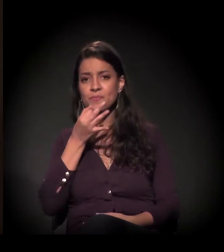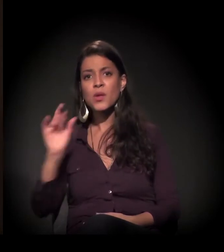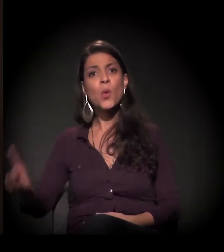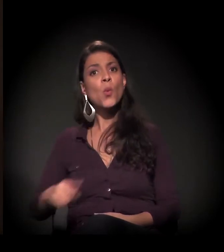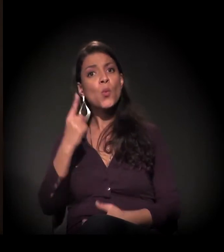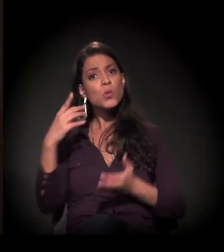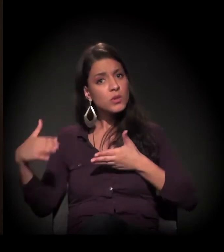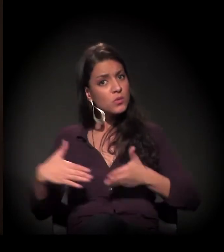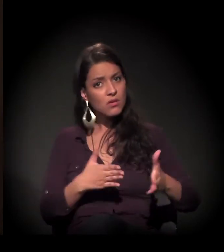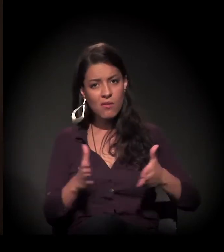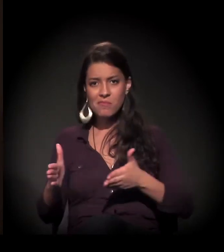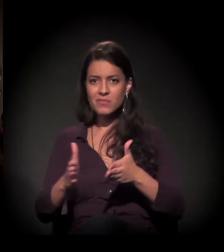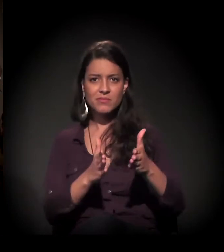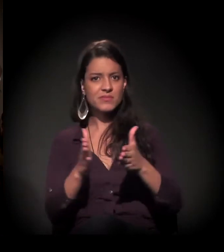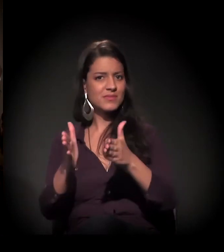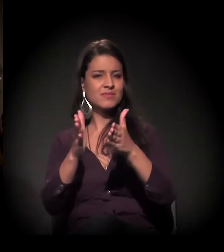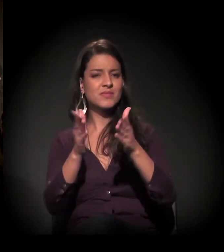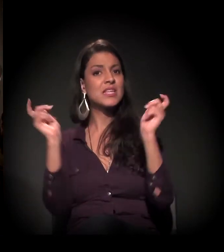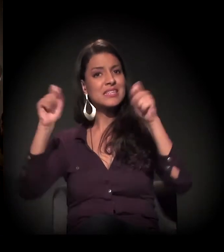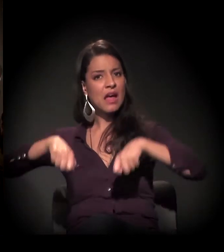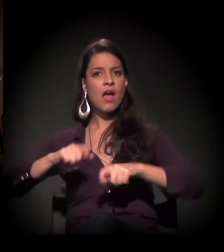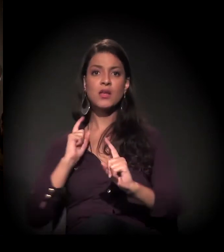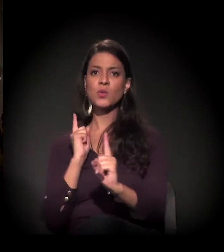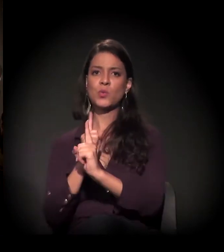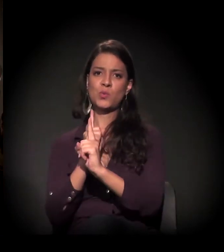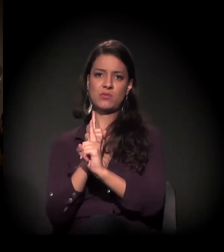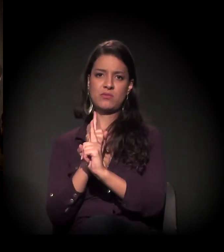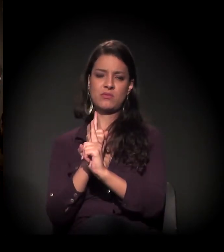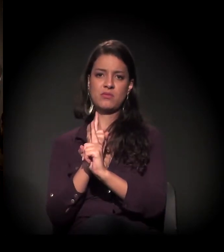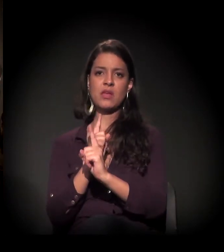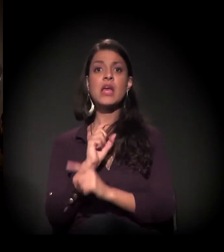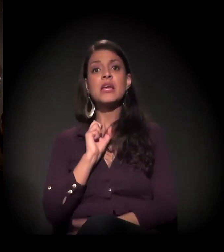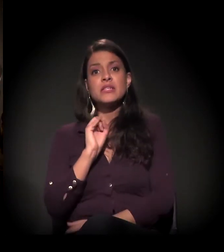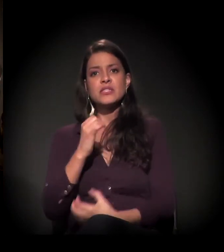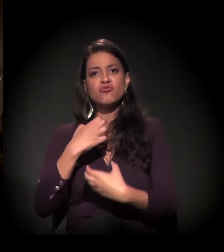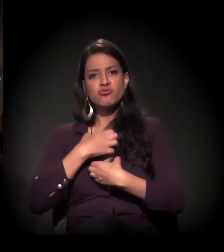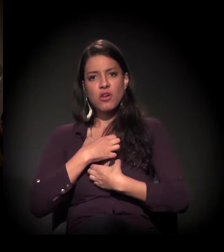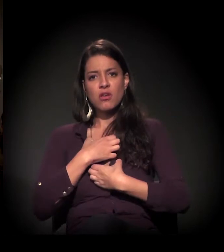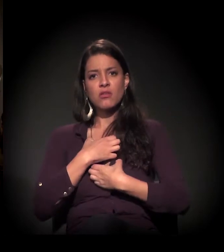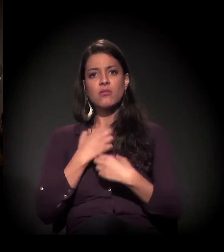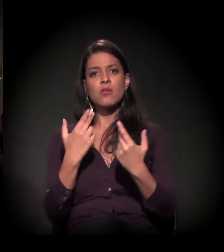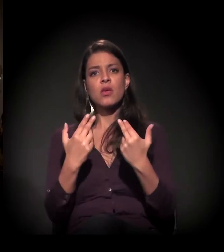o único caminho que nós vamos encontrar. É quando a gente se humaniza